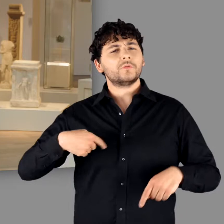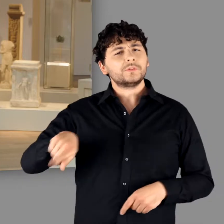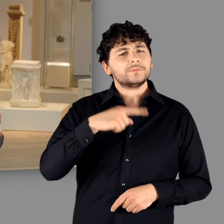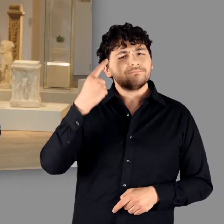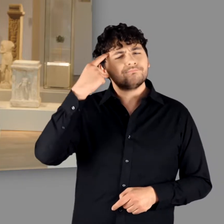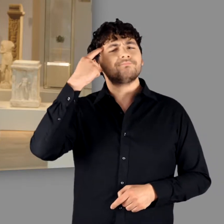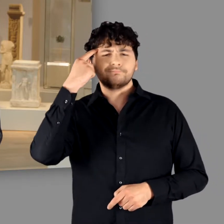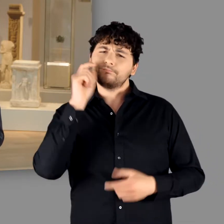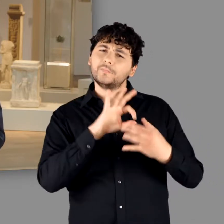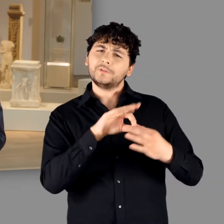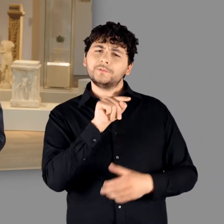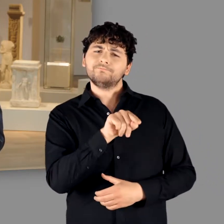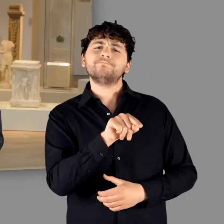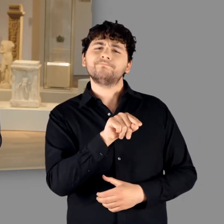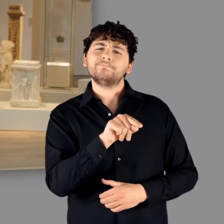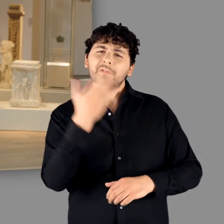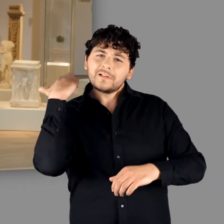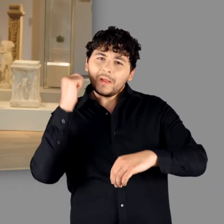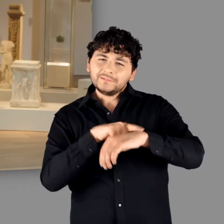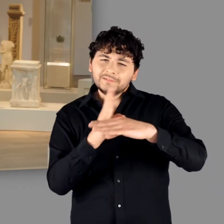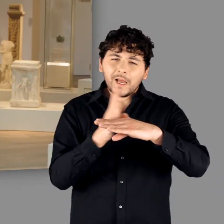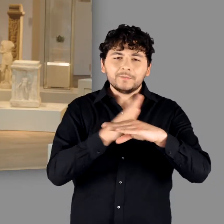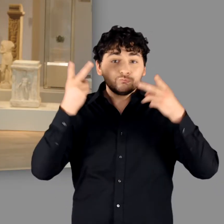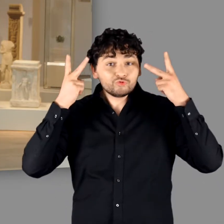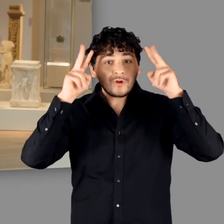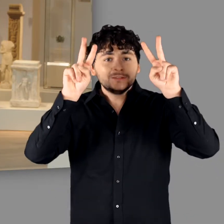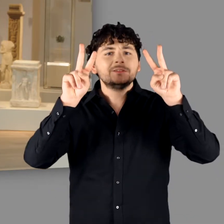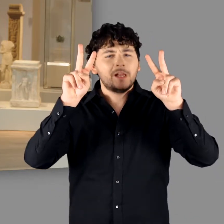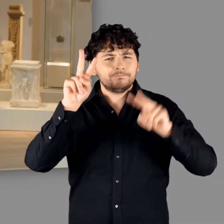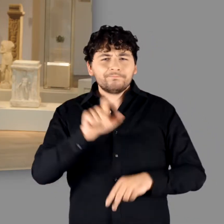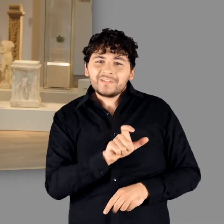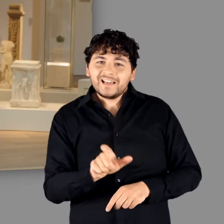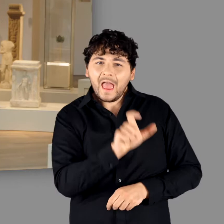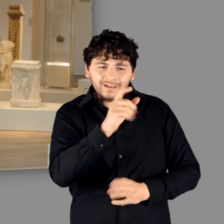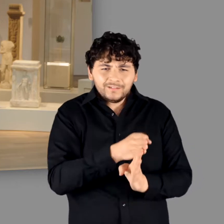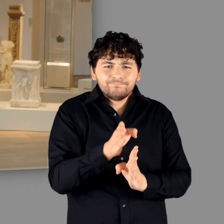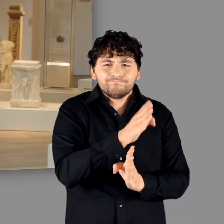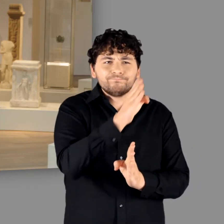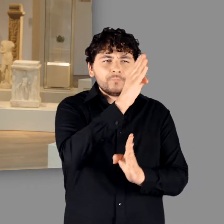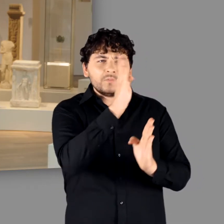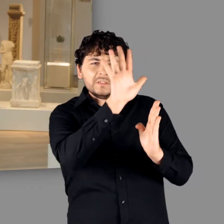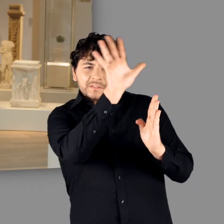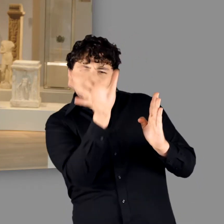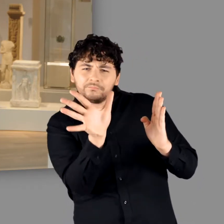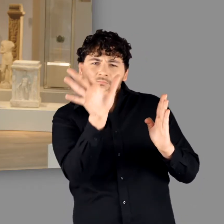Nach allem, was wir heute wissen, wurde zur Zeit Caesars lediglich eine kleine Gruppe am Niederrhein ›Germani‹ genannt.